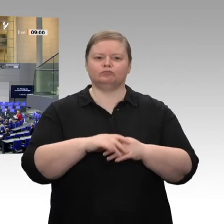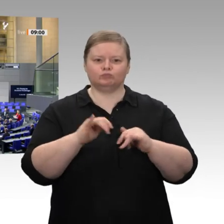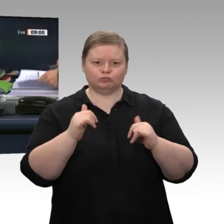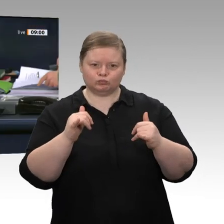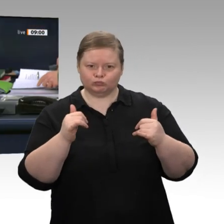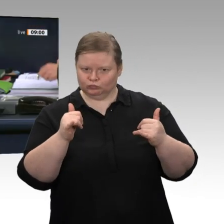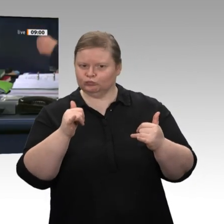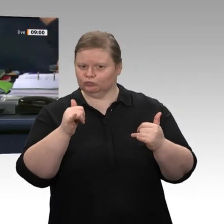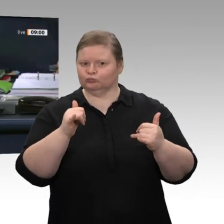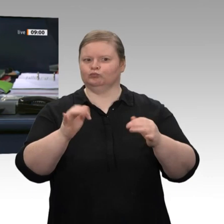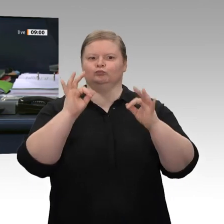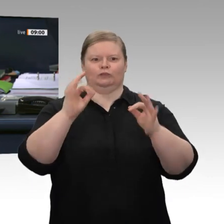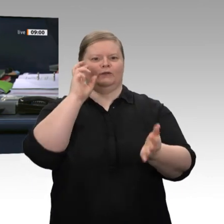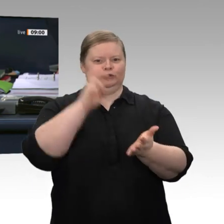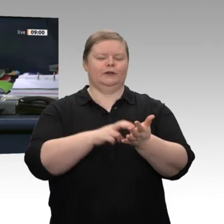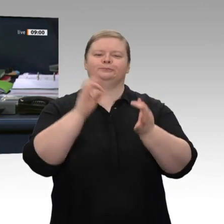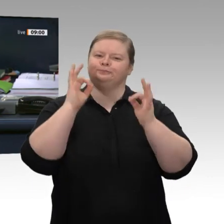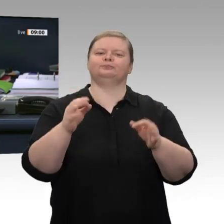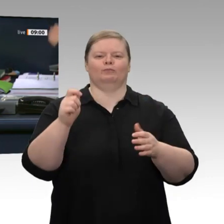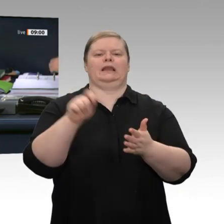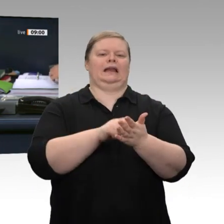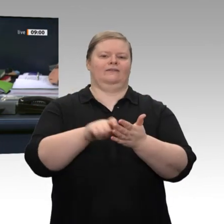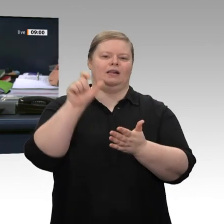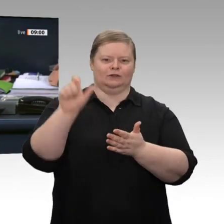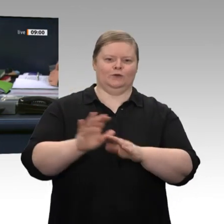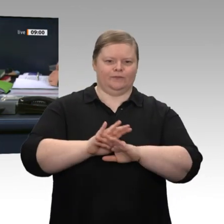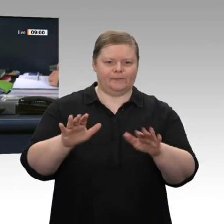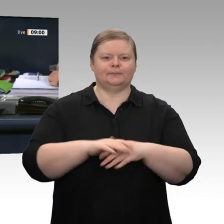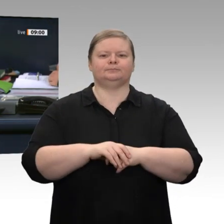Kollege Heidt als Schriftführer gewählt. Die Tagesordnungspunkte 17 und 21 d sollen